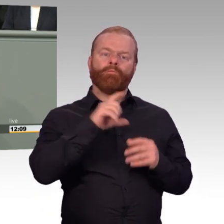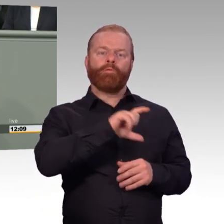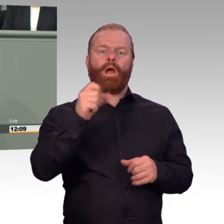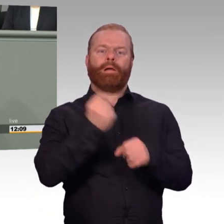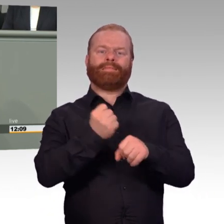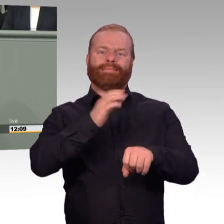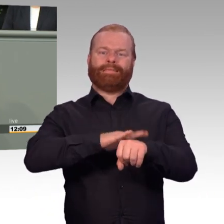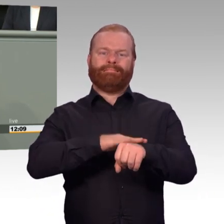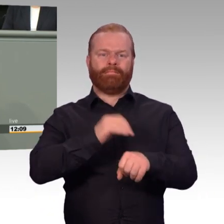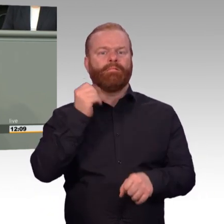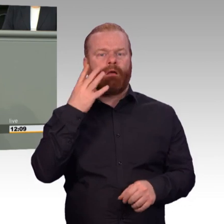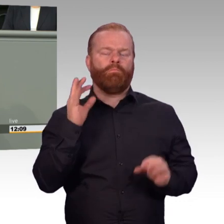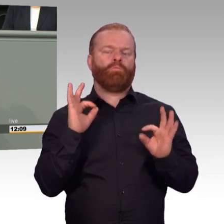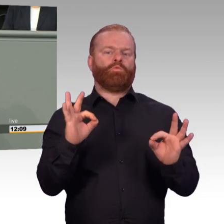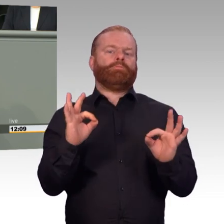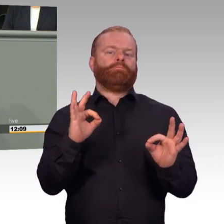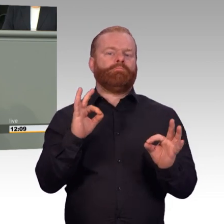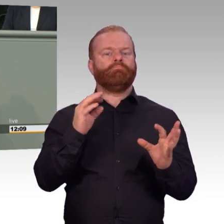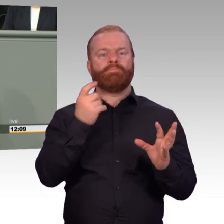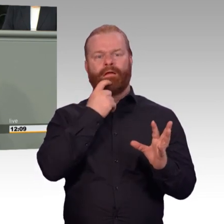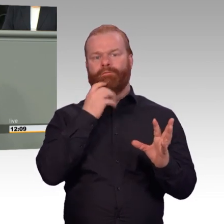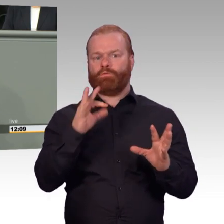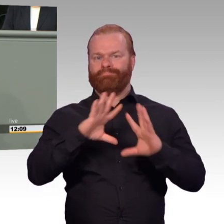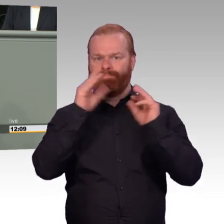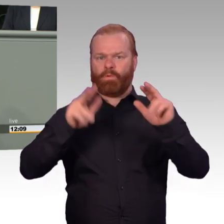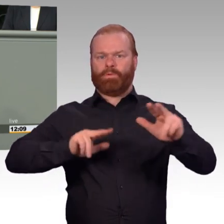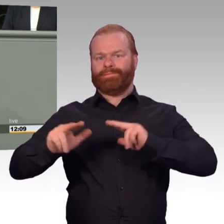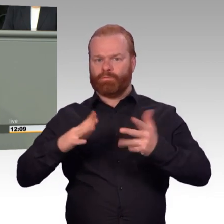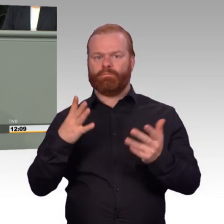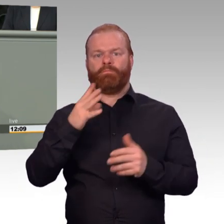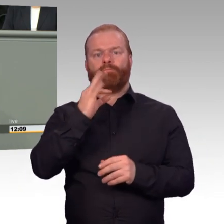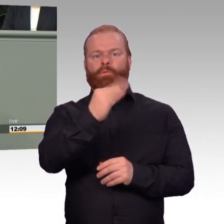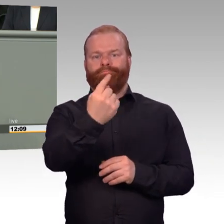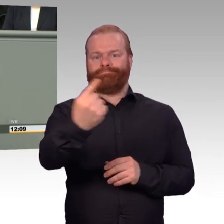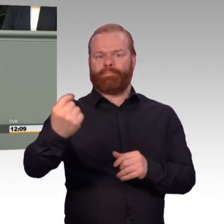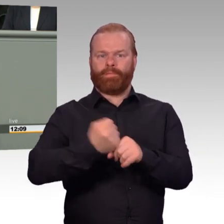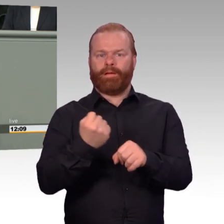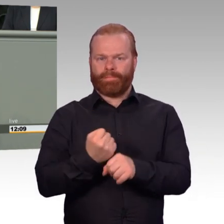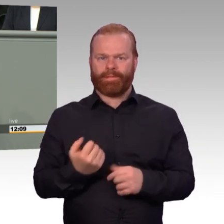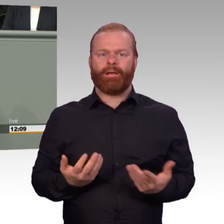Und insofern hatte der Kamerad nicht vollkommen unrecht. Aber, meine Damen und Herren, die Schlussfolgerung aus solchen Überlegungen